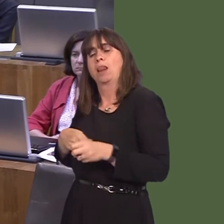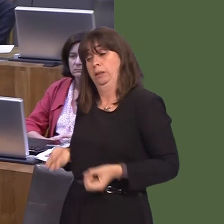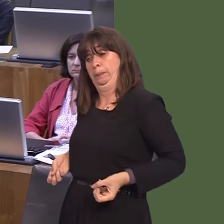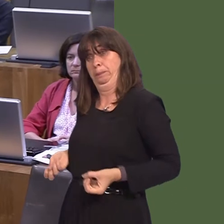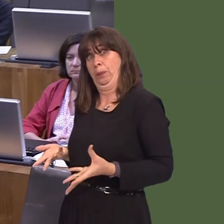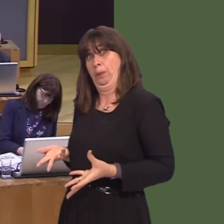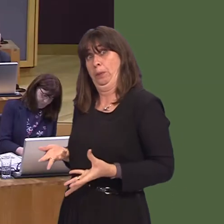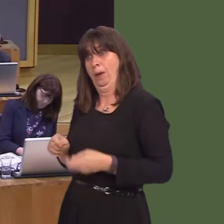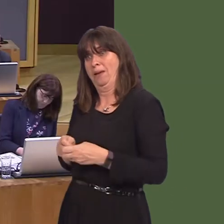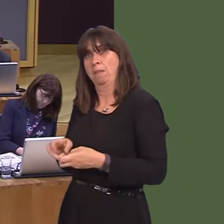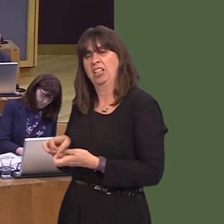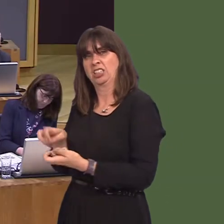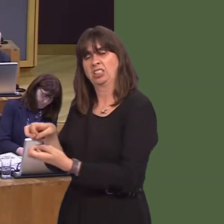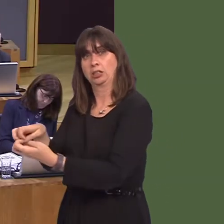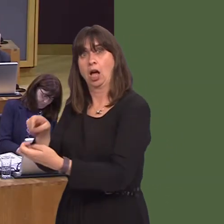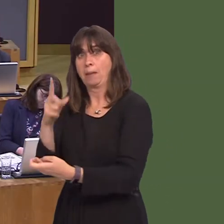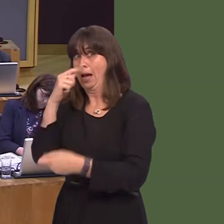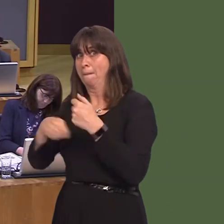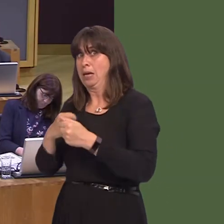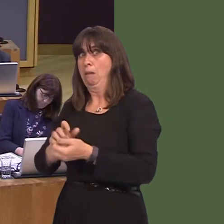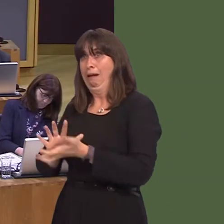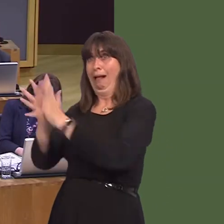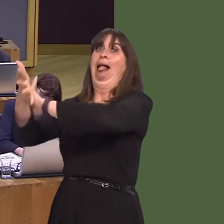an even greater problem, as the Australians will tell you, with some of the things that